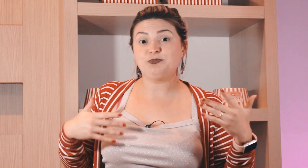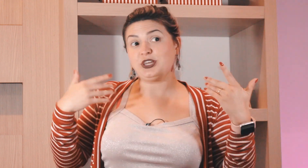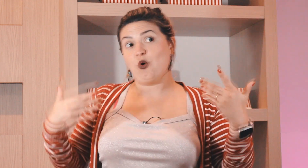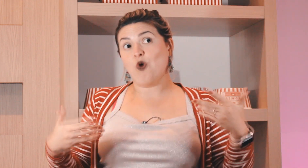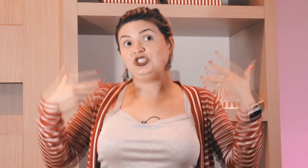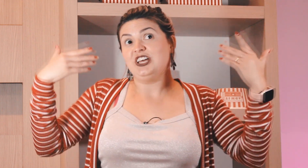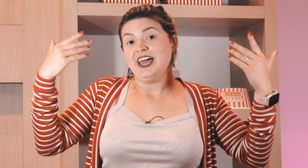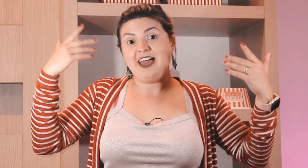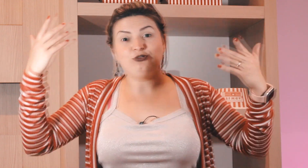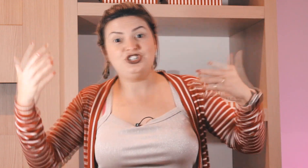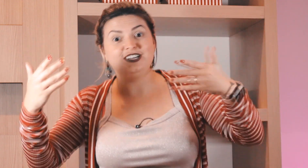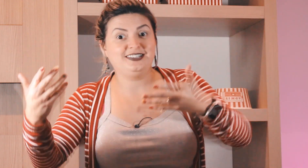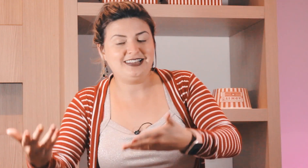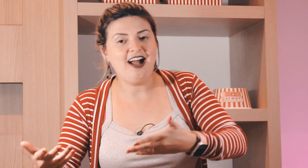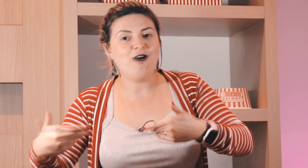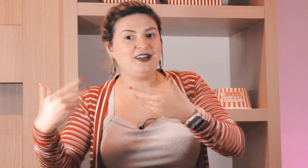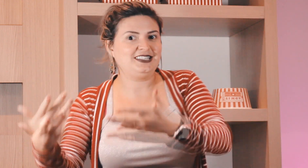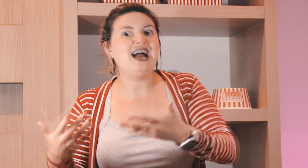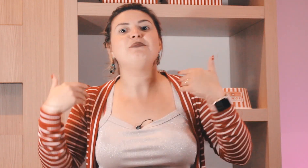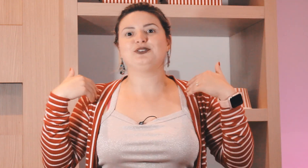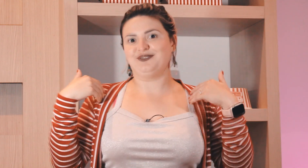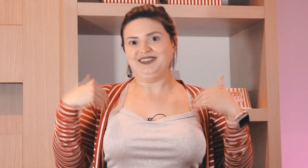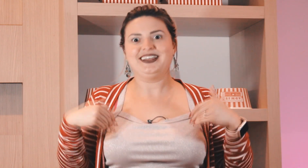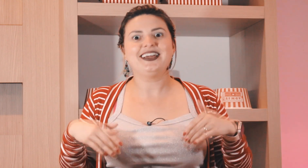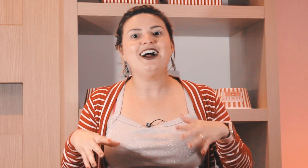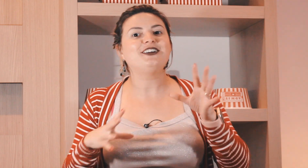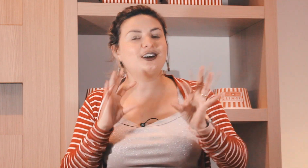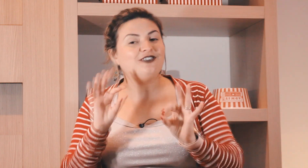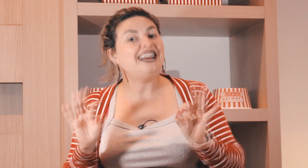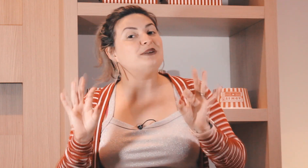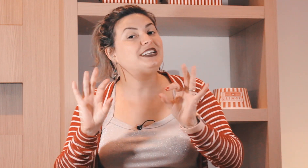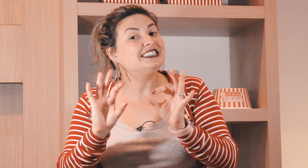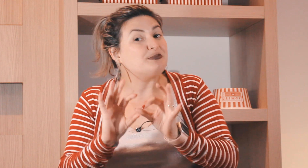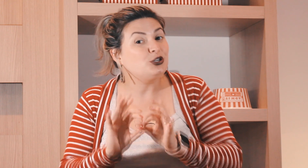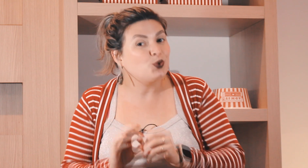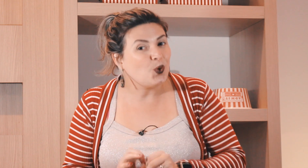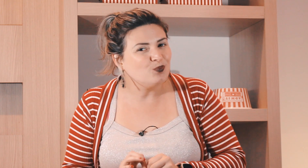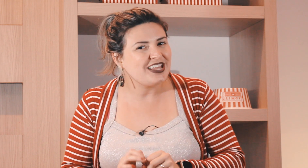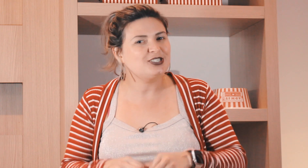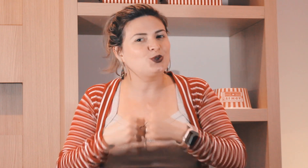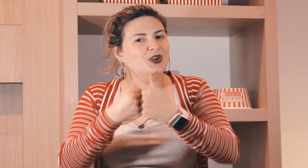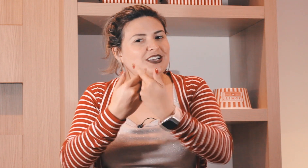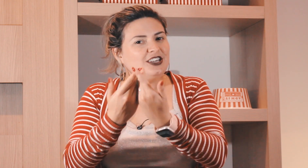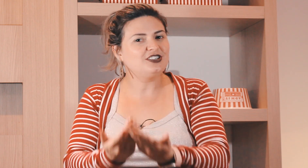que é feliz porque hoje é o dia tal é sábado legal então vai depender sempre do contexto